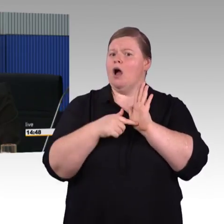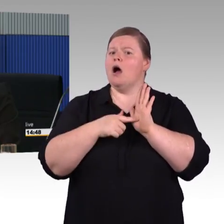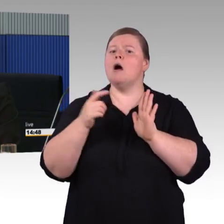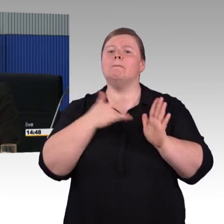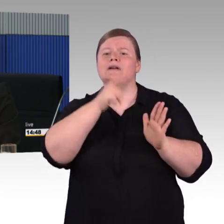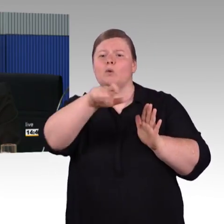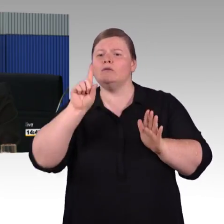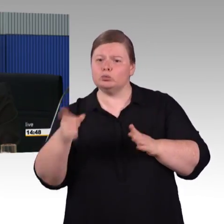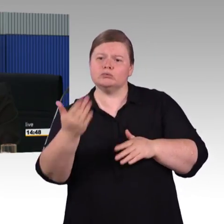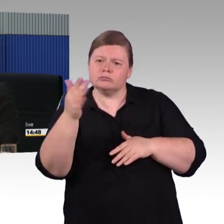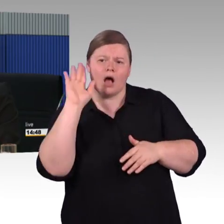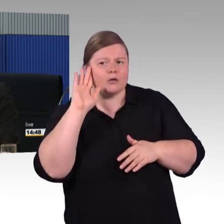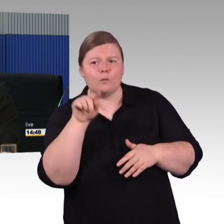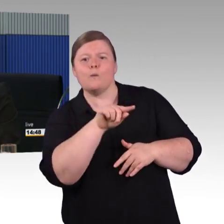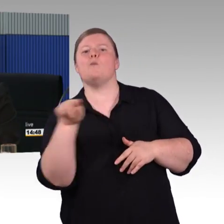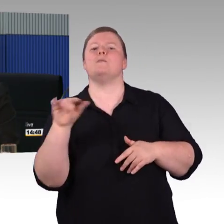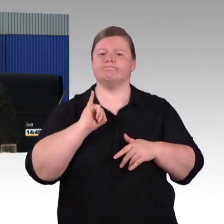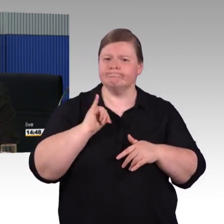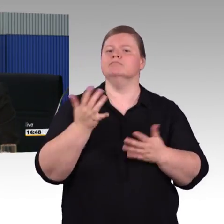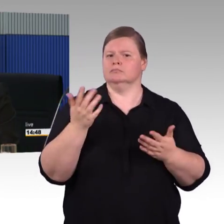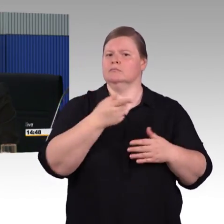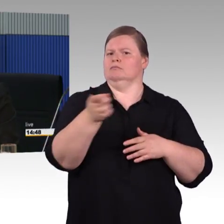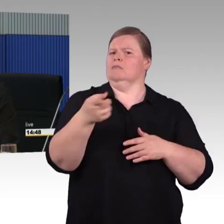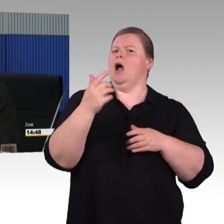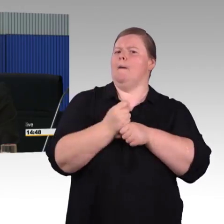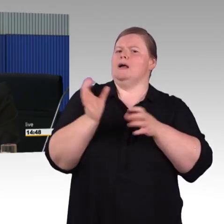so vereinbart worden und so ist es jetzt auch in den ICE 4 eingeflossen.